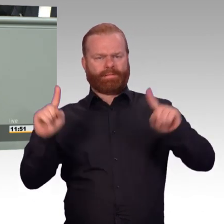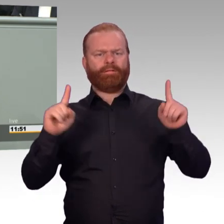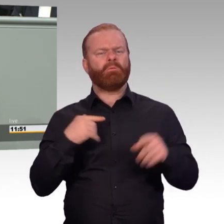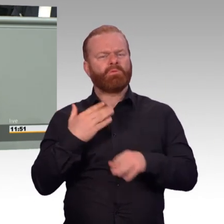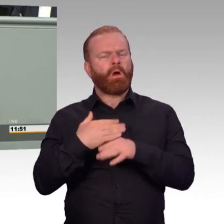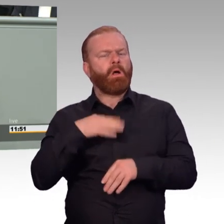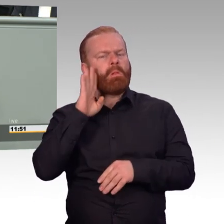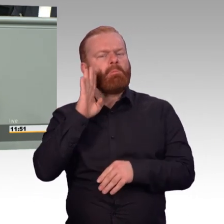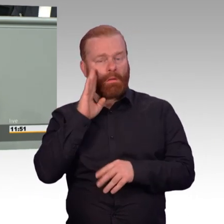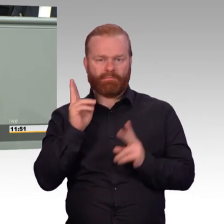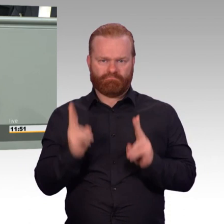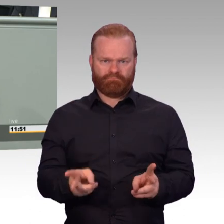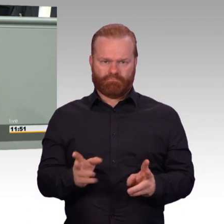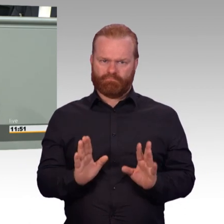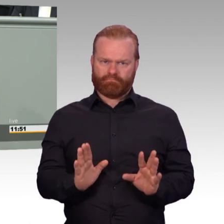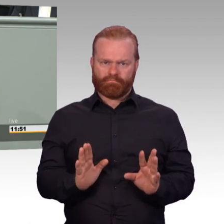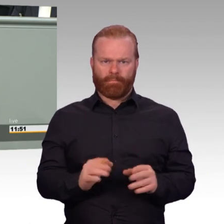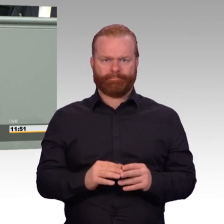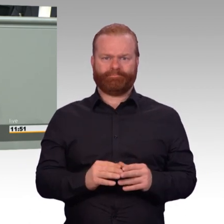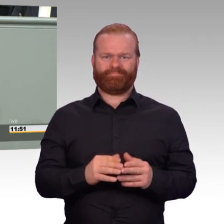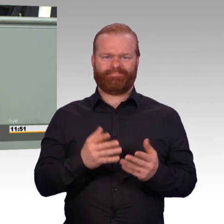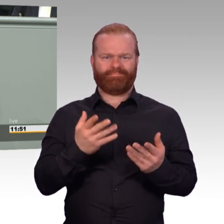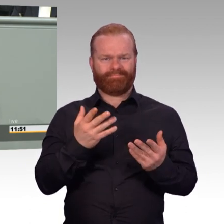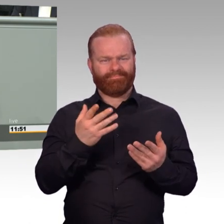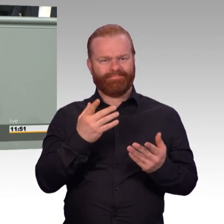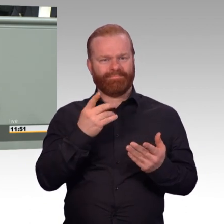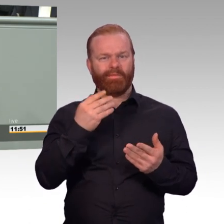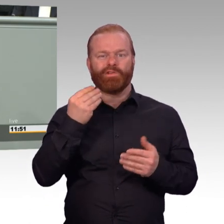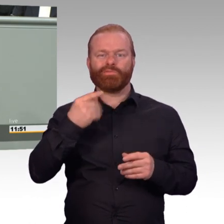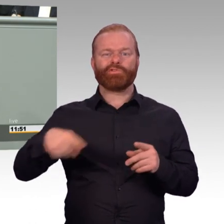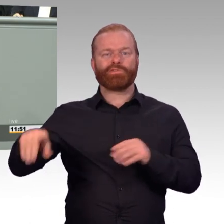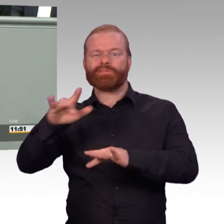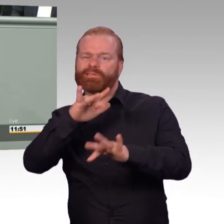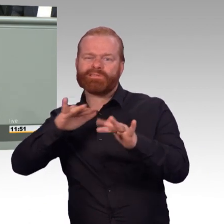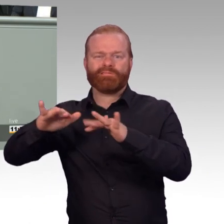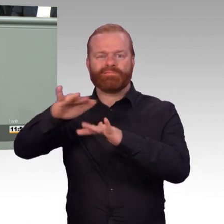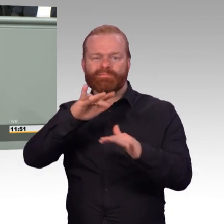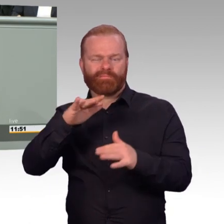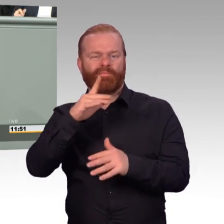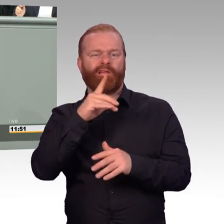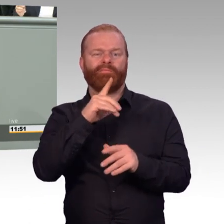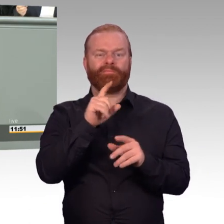also so genannte weiche Themen für Soldatinnen und Soldaten nicht relevant sind. Das ist im doppelten Sinne falsch.